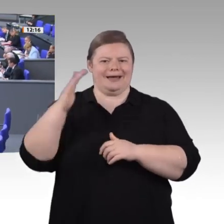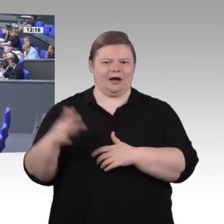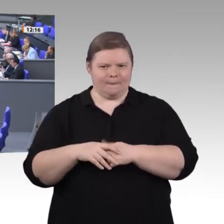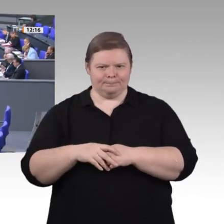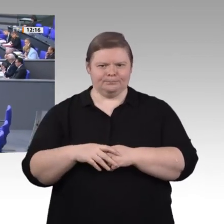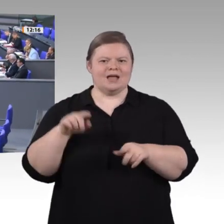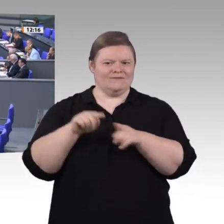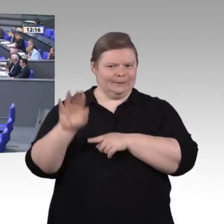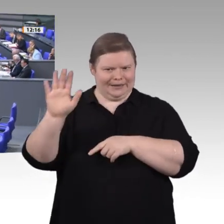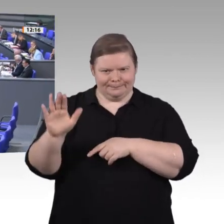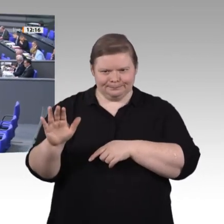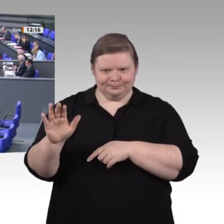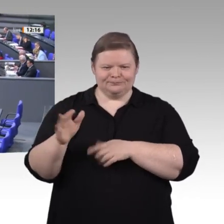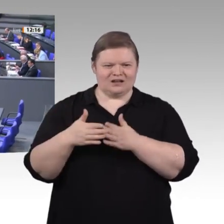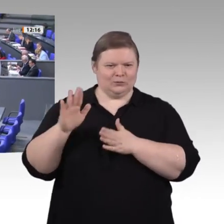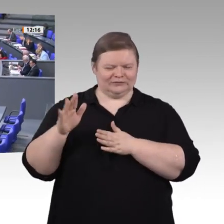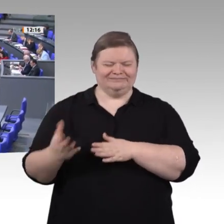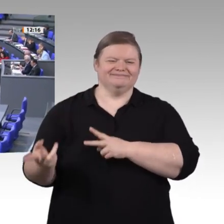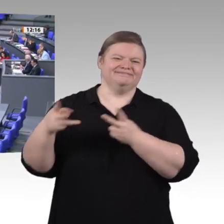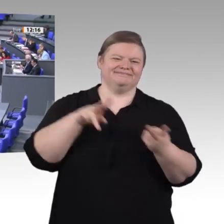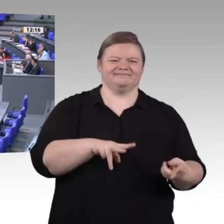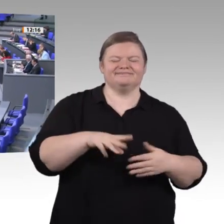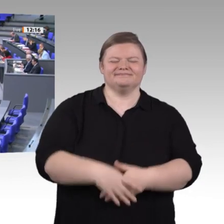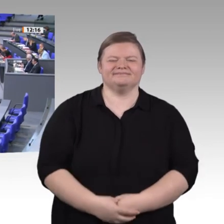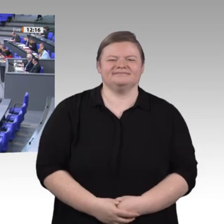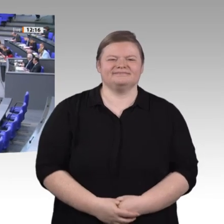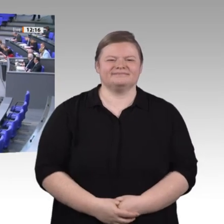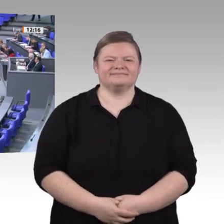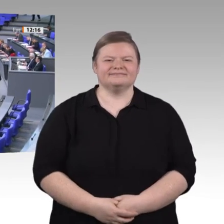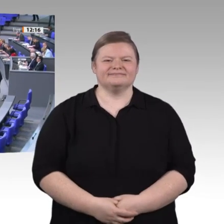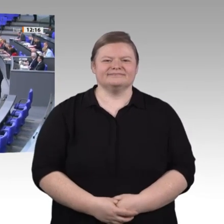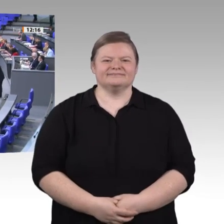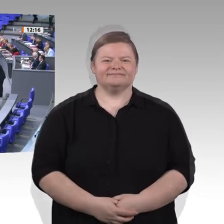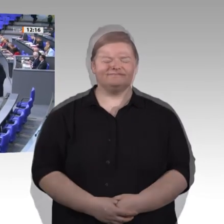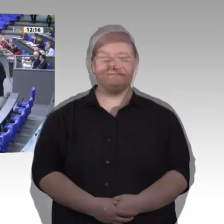Diese Enquete-Kommission muss sich natürlich immer wieder auch mit Reparaturarbeit auseinandersetzen.